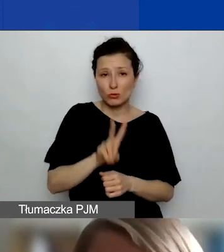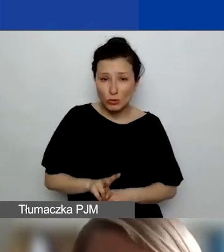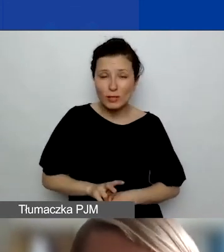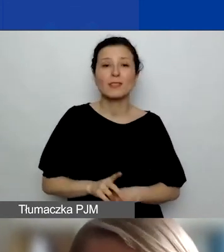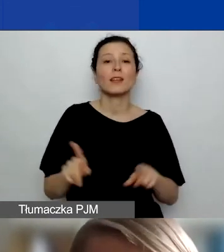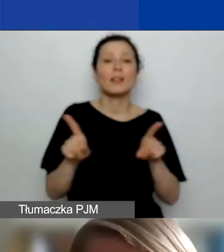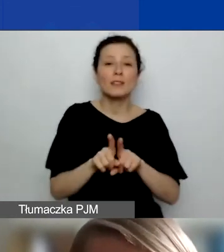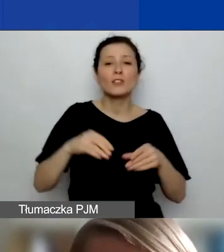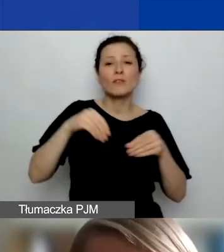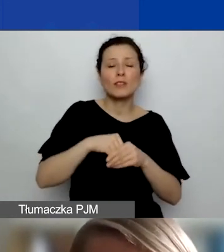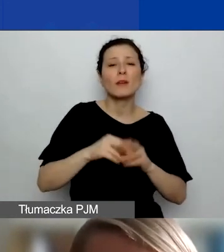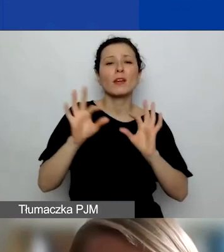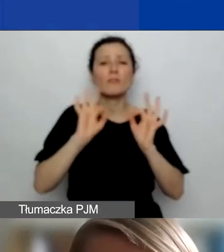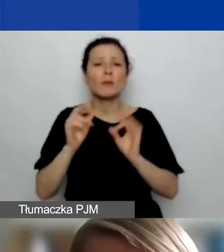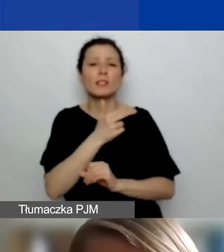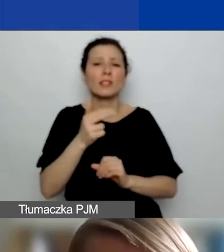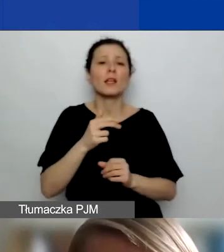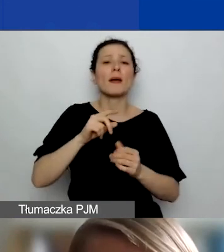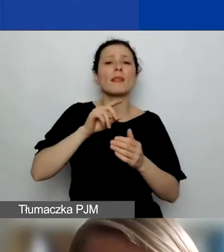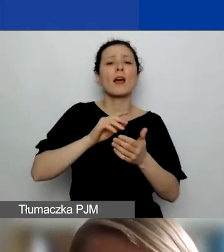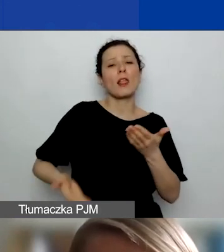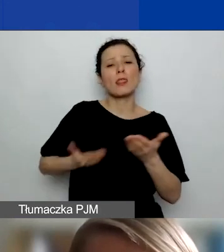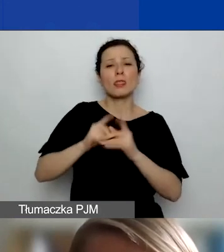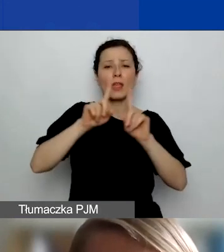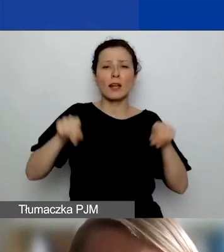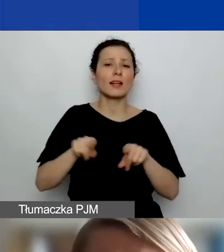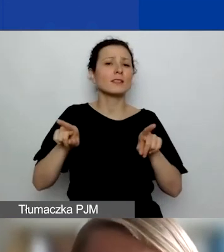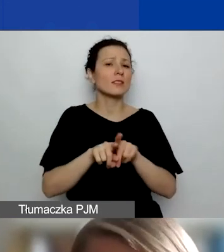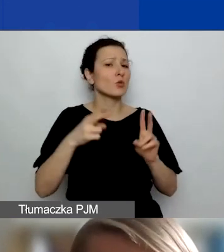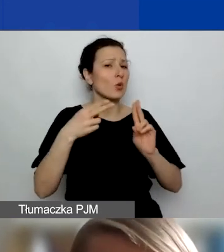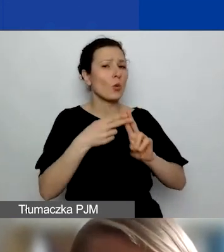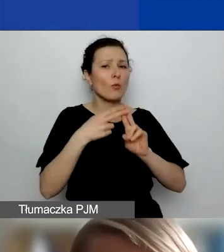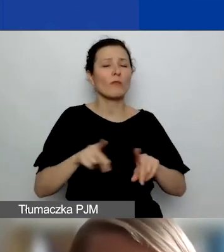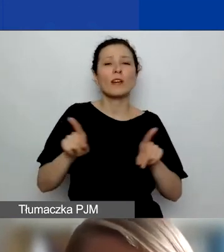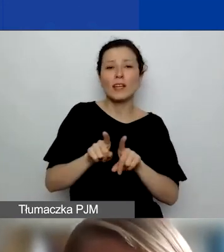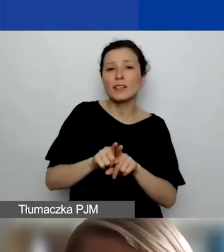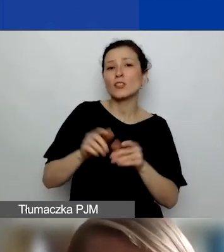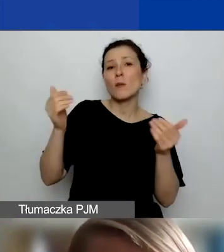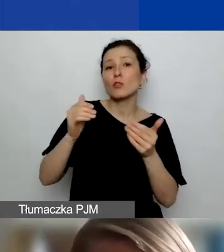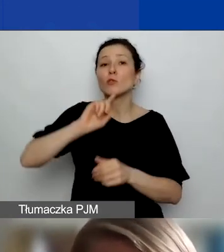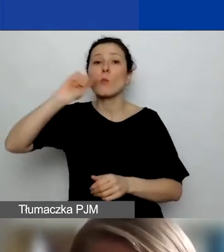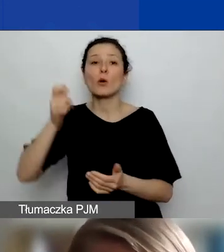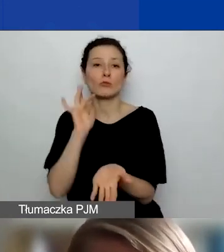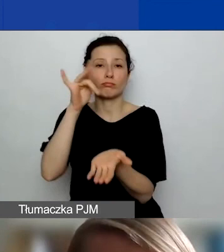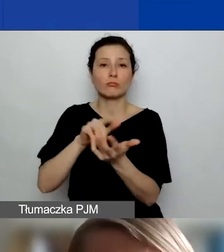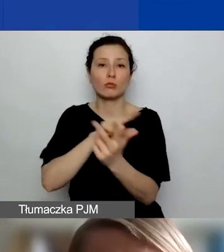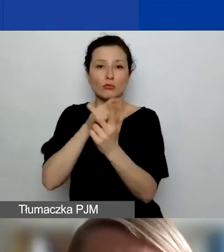informacje o możliwości dofinansowania podróży do Państw-Darczyńców przy okazji składania wniosków w drugim konkursie.